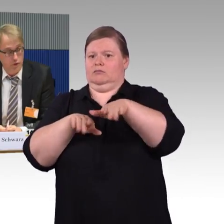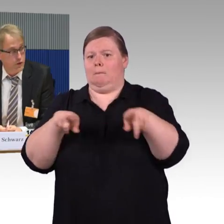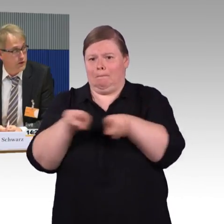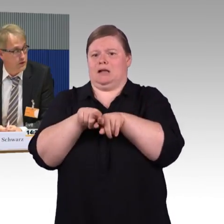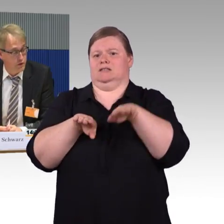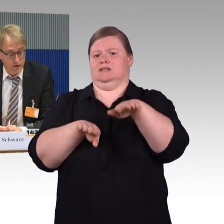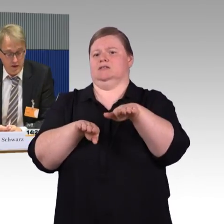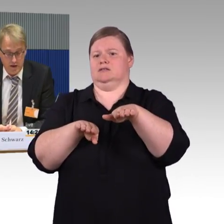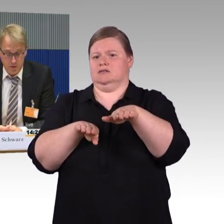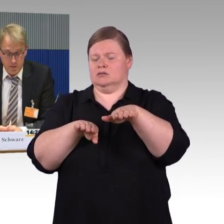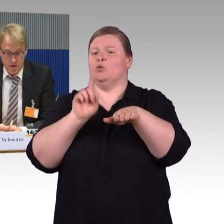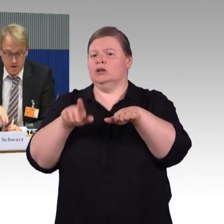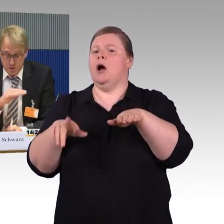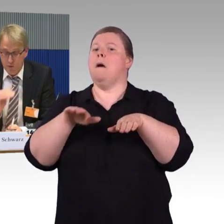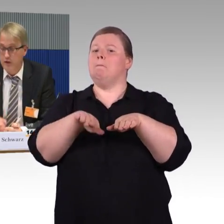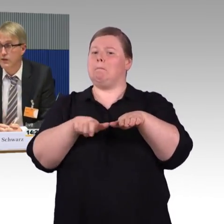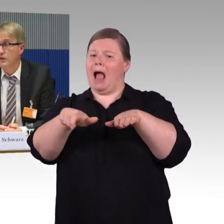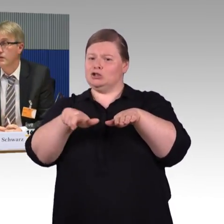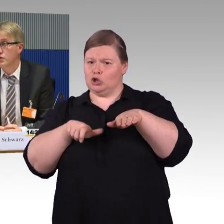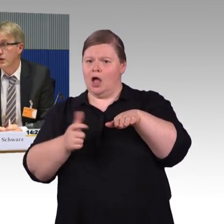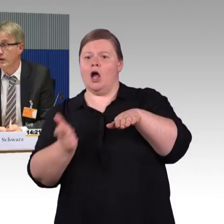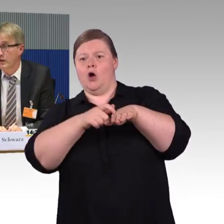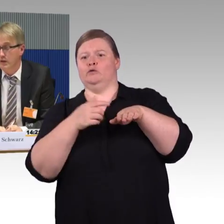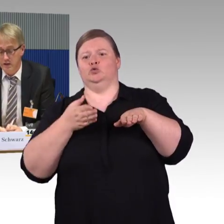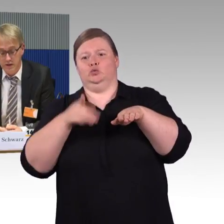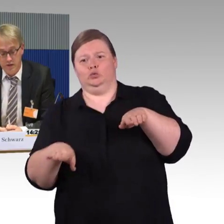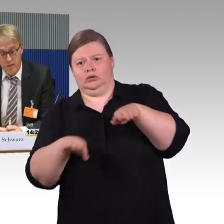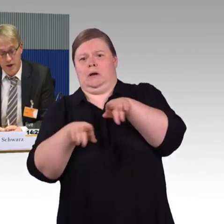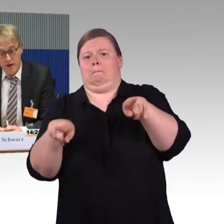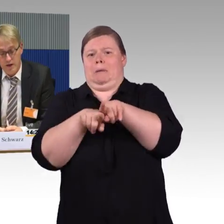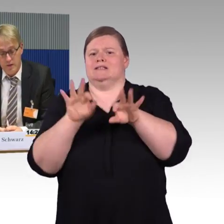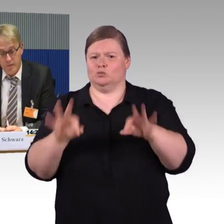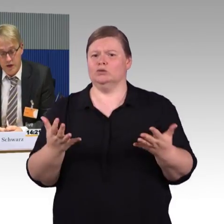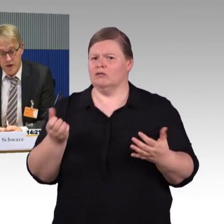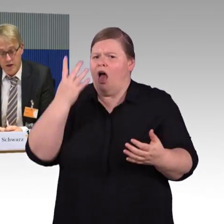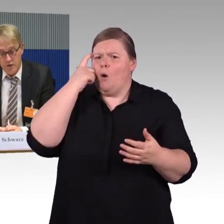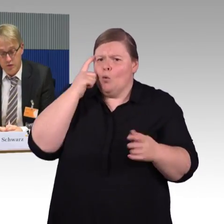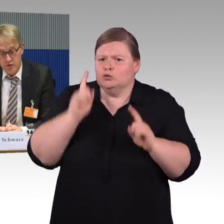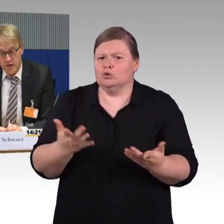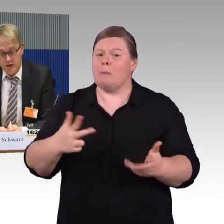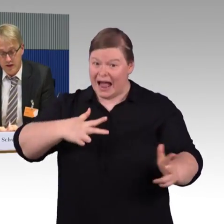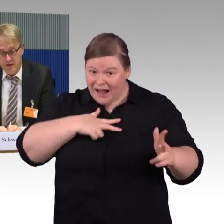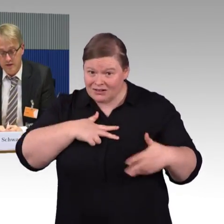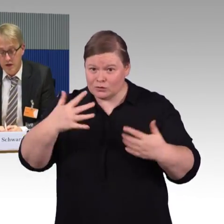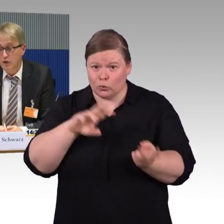und dort natürlich keine automatische Stufe ist, die diese sozusagen ergänzt.